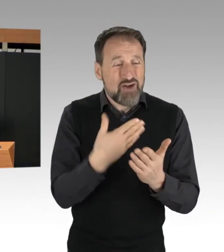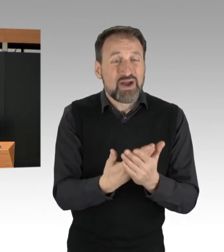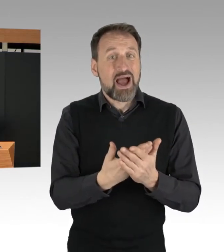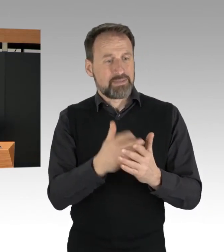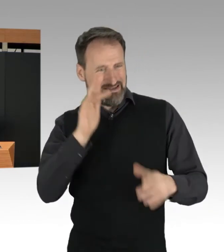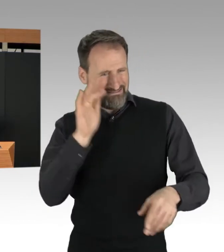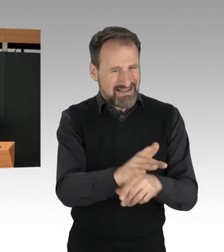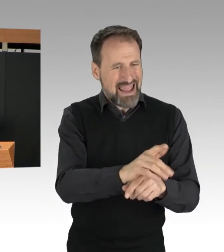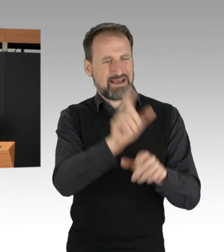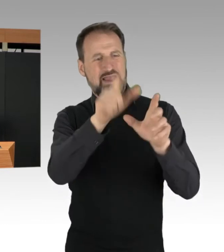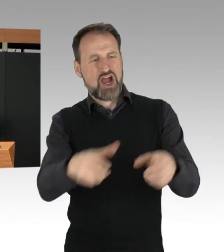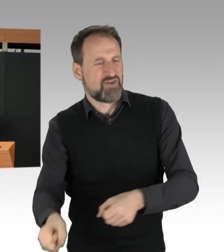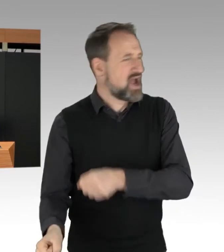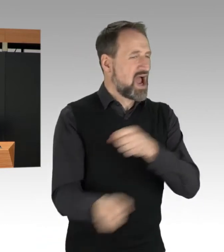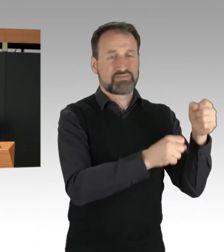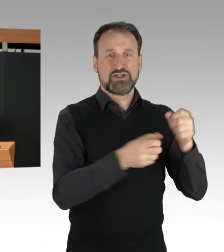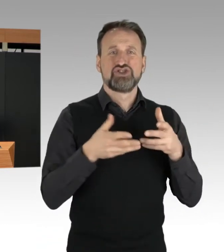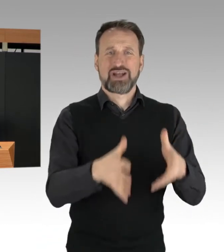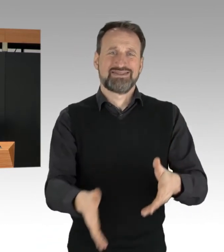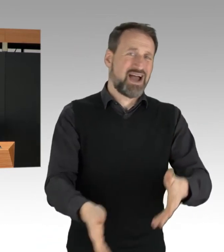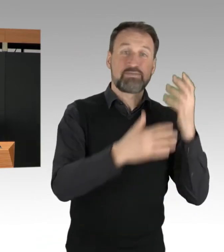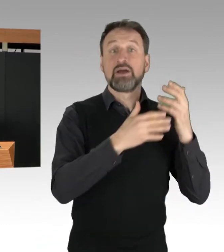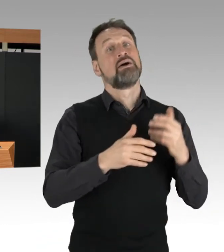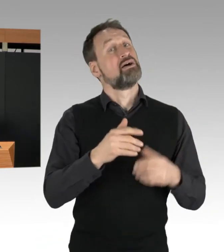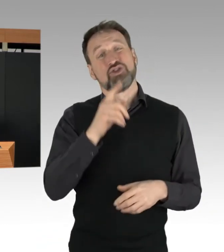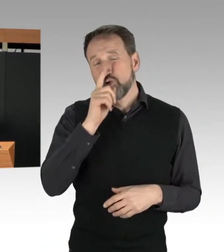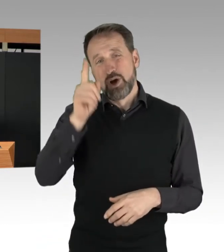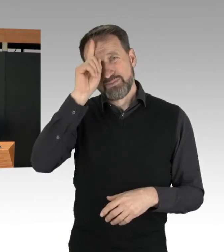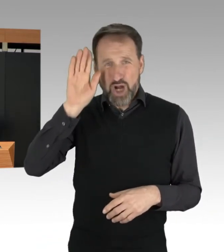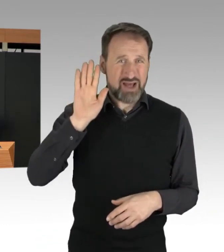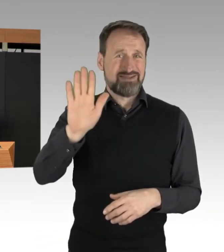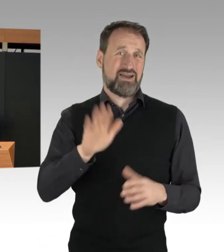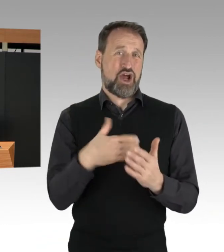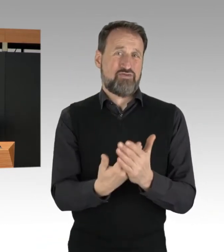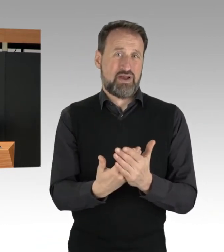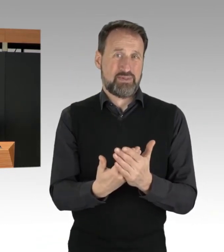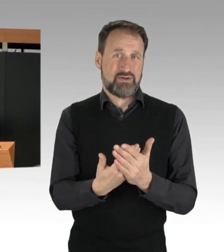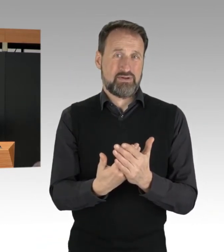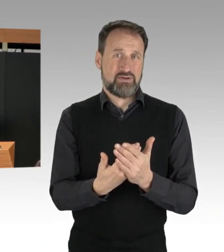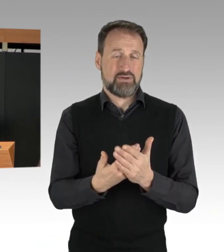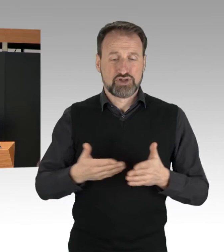und die Straßen wieder freizuräumen. Das ist der Polizei Berlin auch immer gelungen.